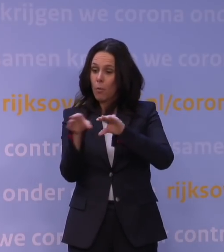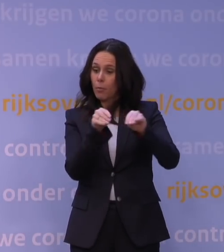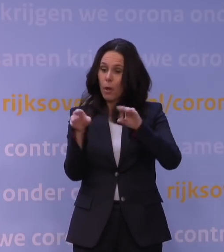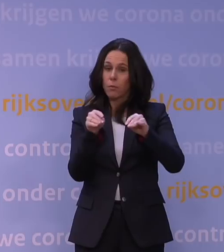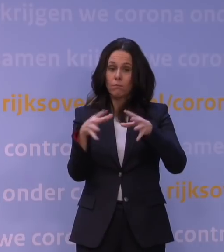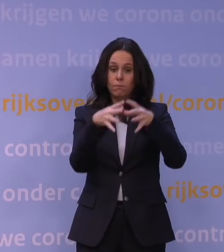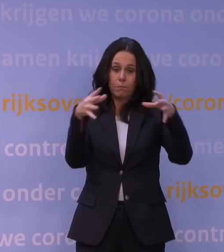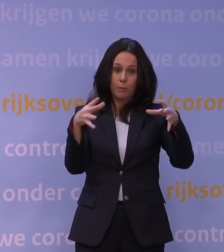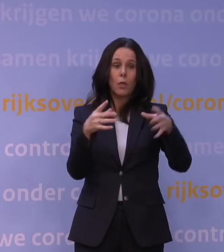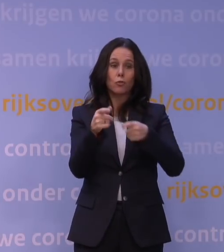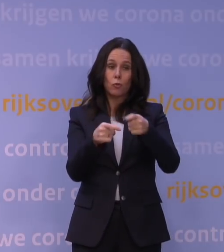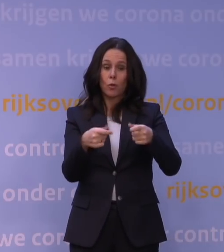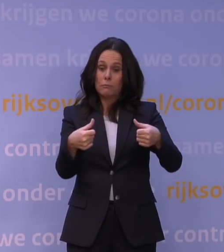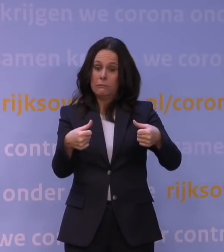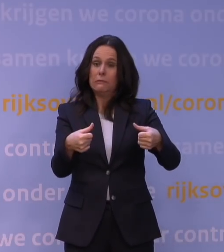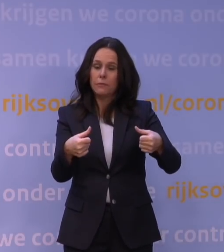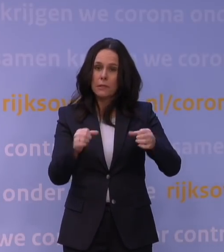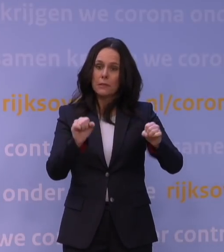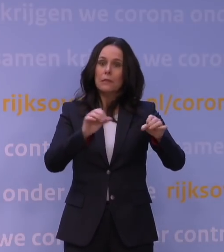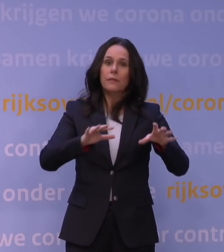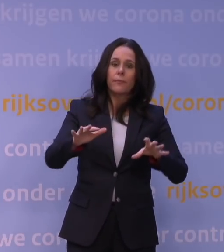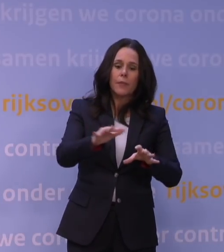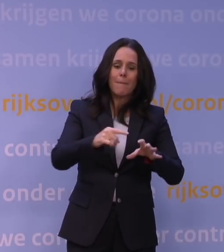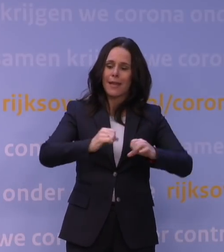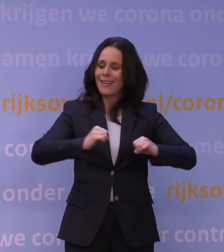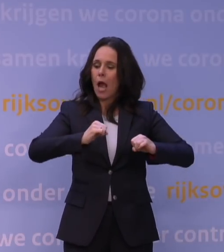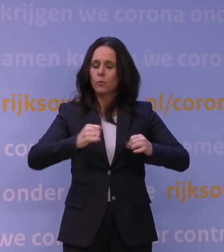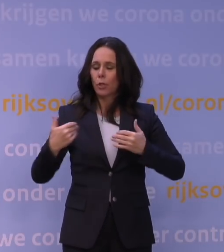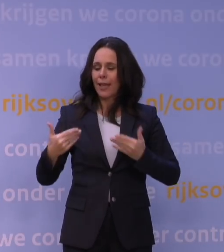dat we ook die nog meer ruimte kunnen bieden en meer lucht kunnen geven